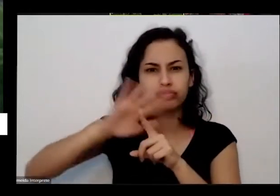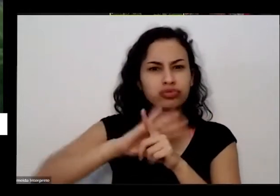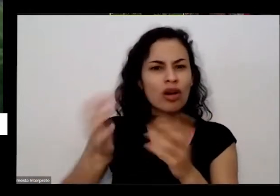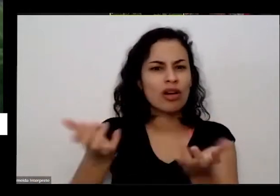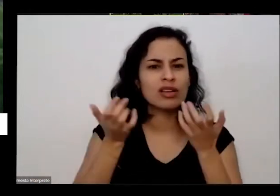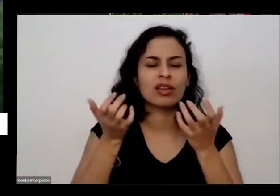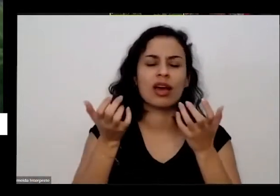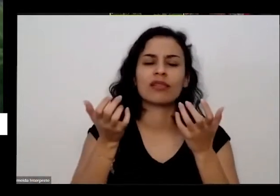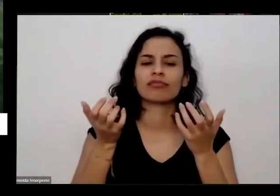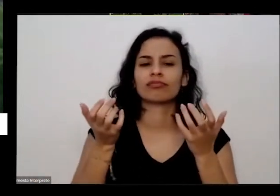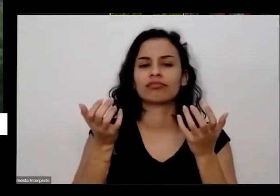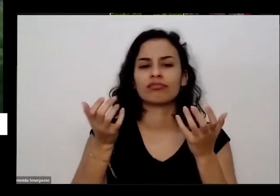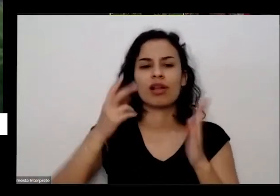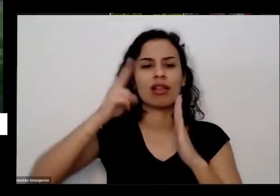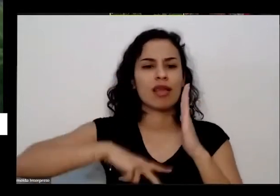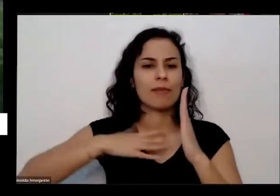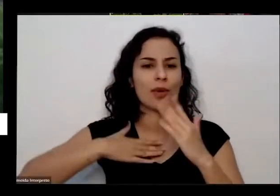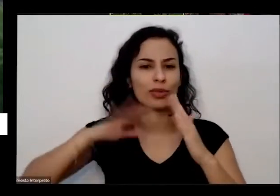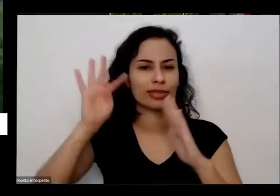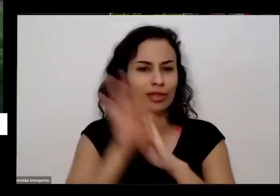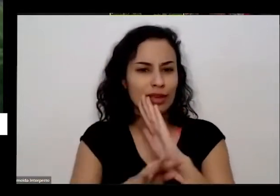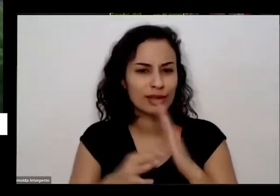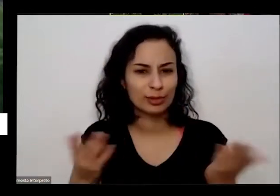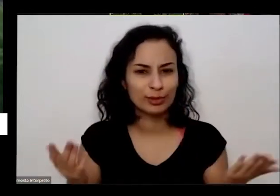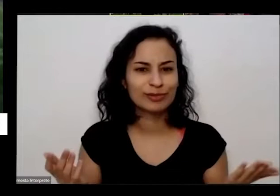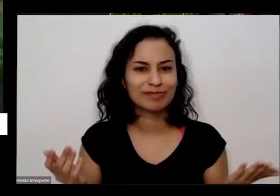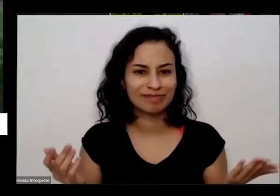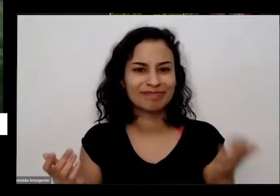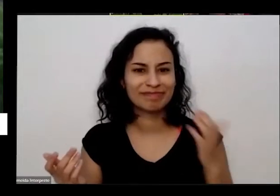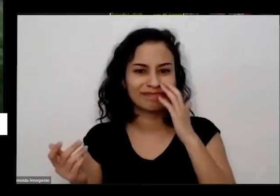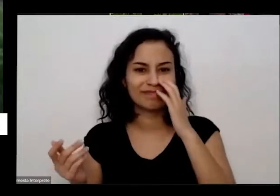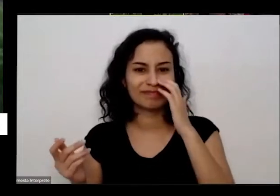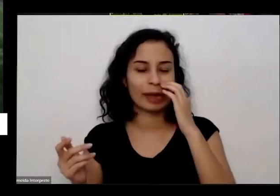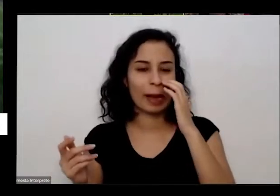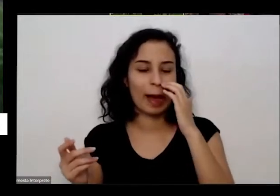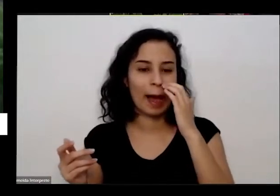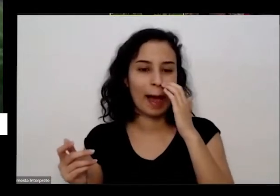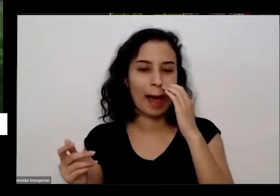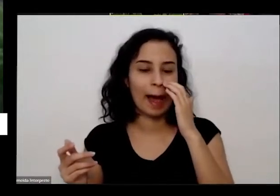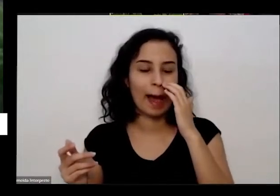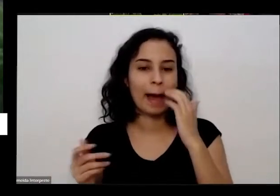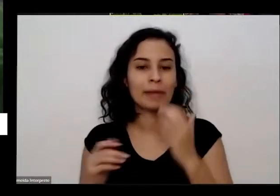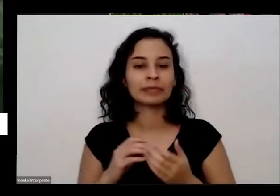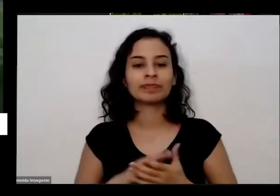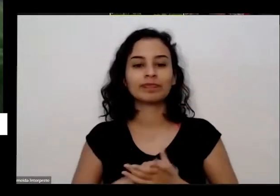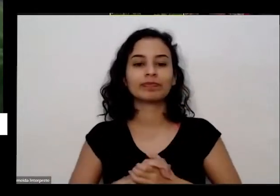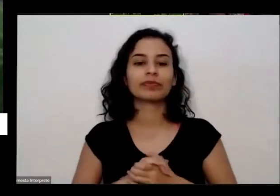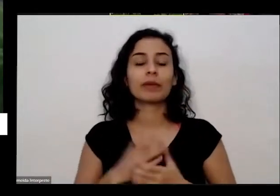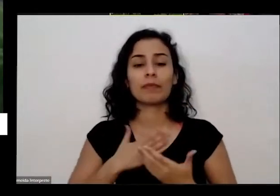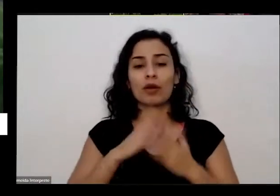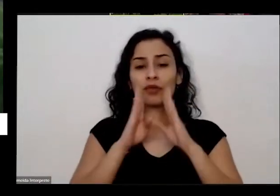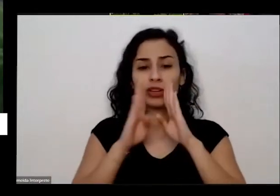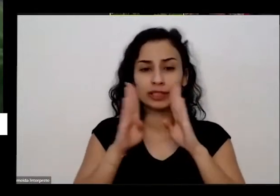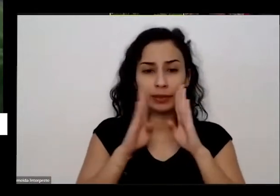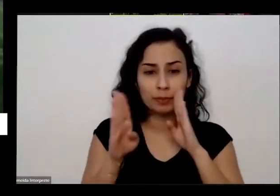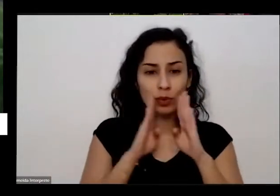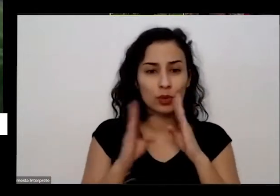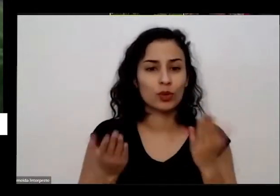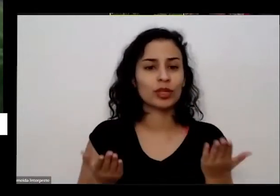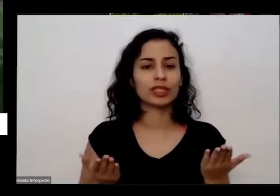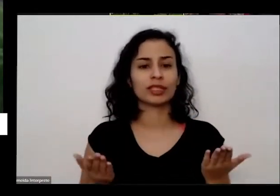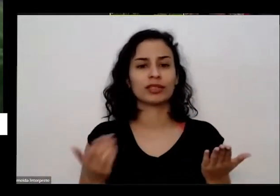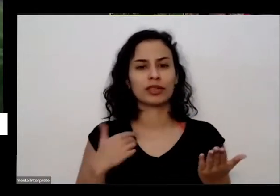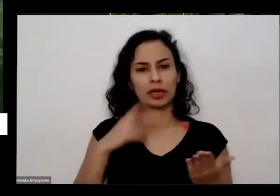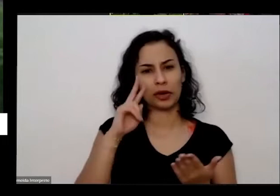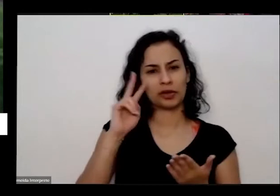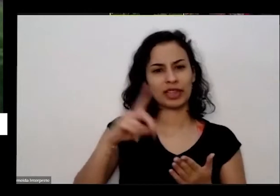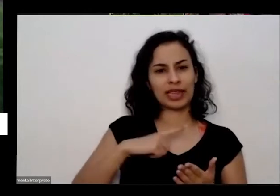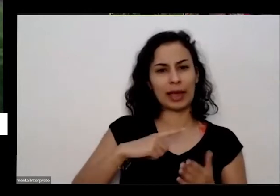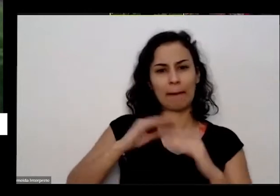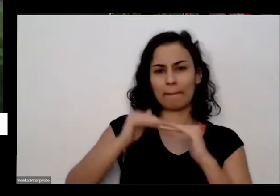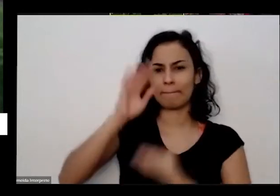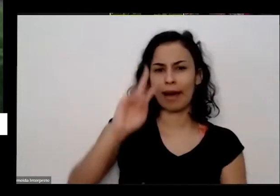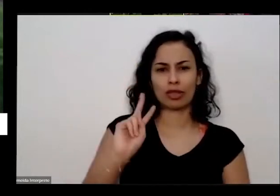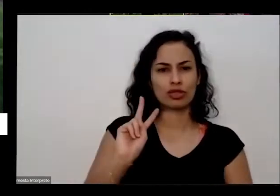eu encontro você no meu Facebook eu vi que tinha tido mais de 2.000 é dois mil pessoas baixaram